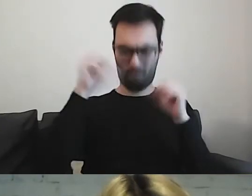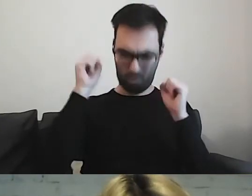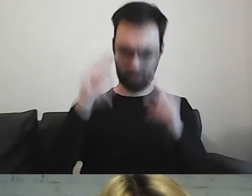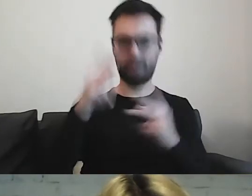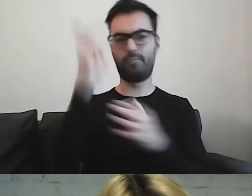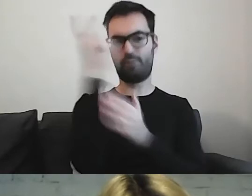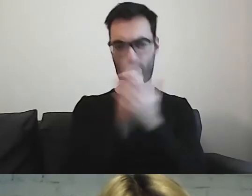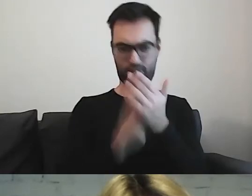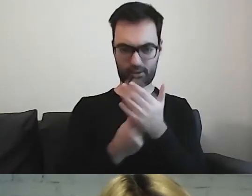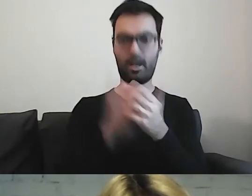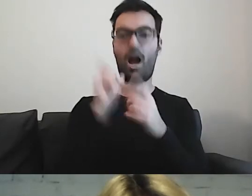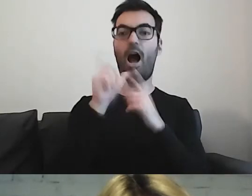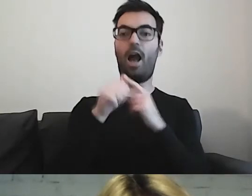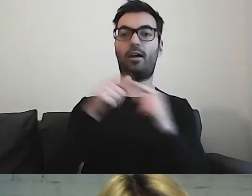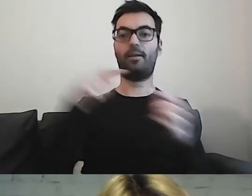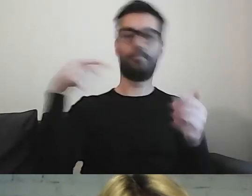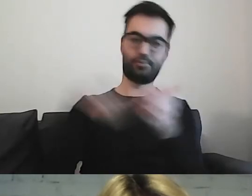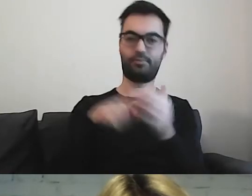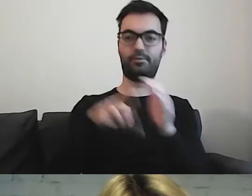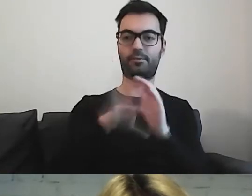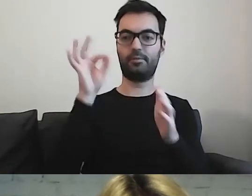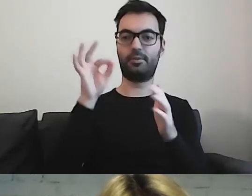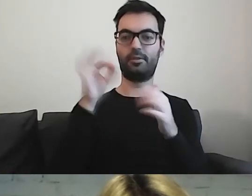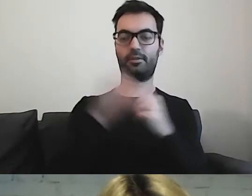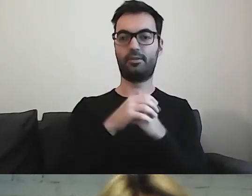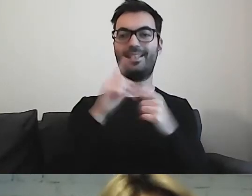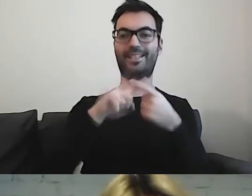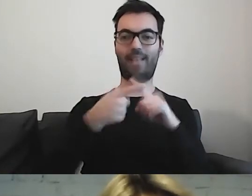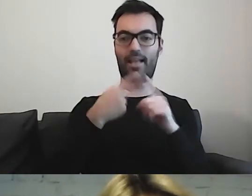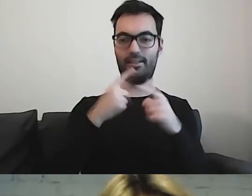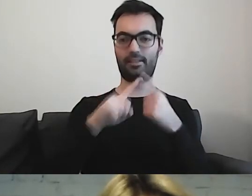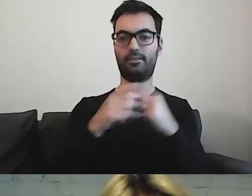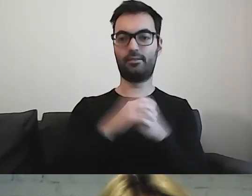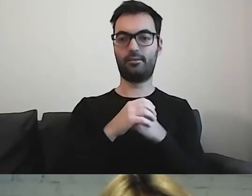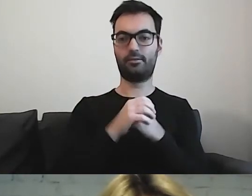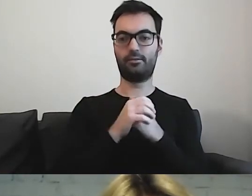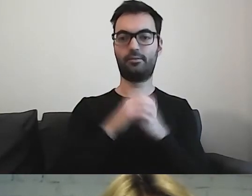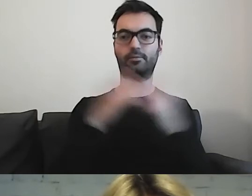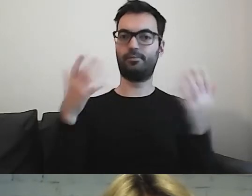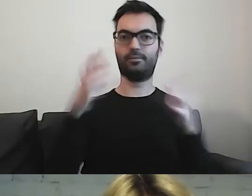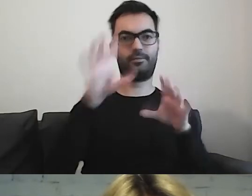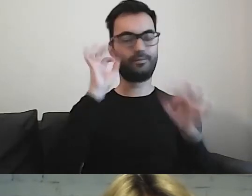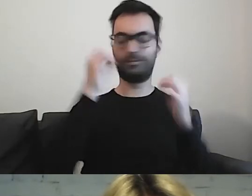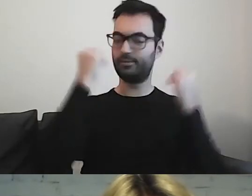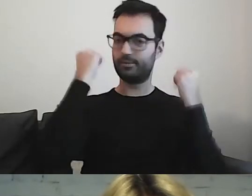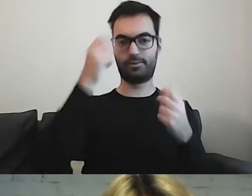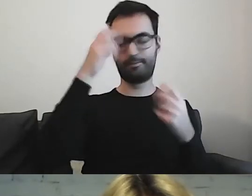ale żeby wskazać sens, tu będzie kłopot.